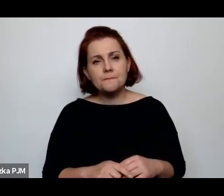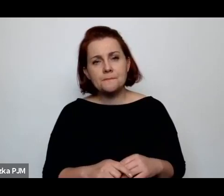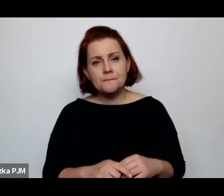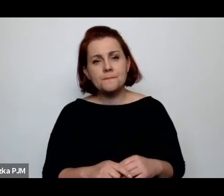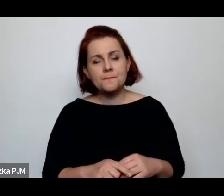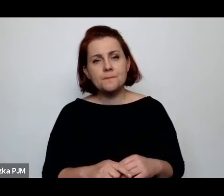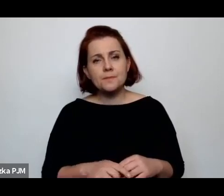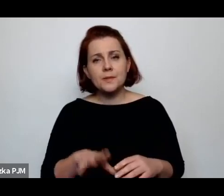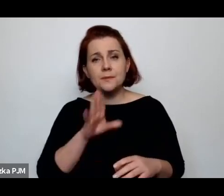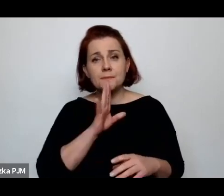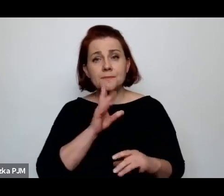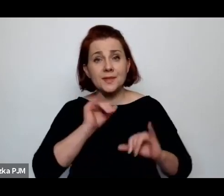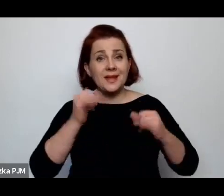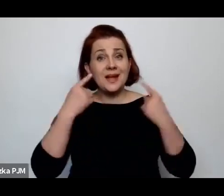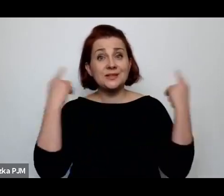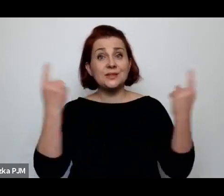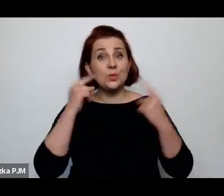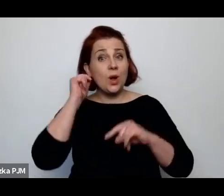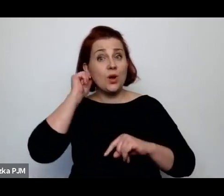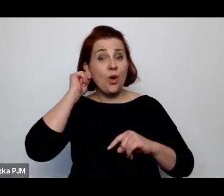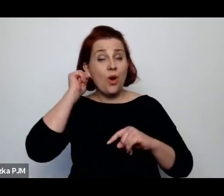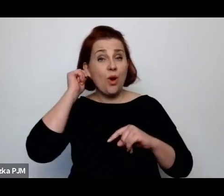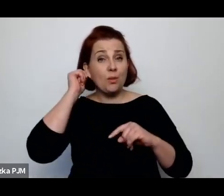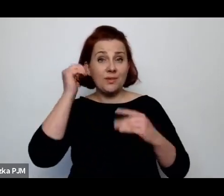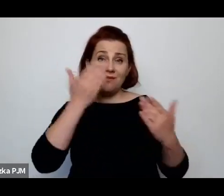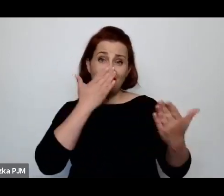sytuacja kobiet wyglądała w całym społeczeństwie.